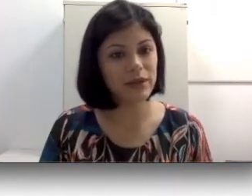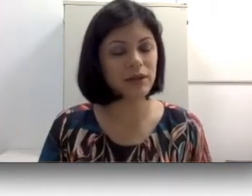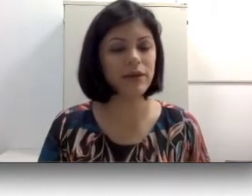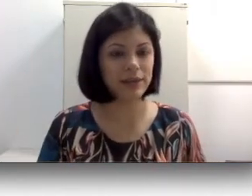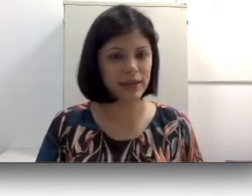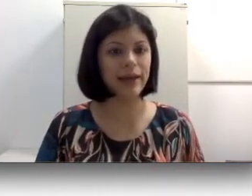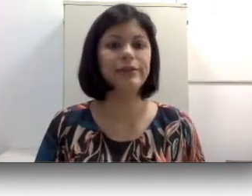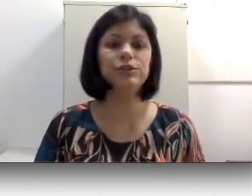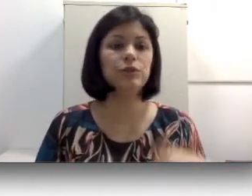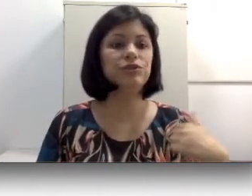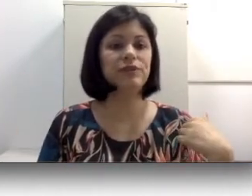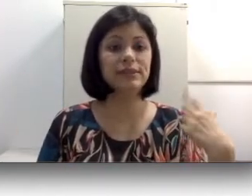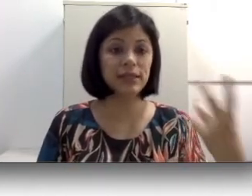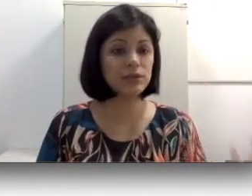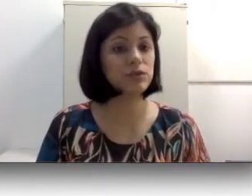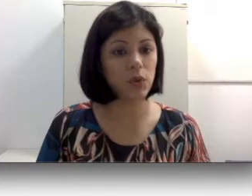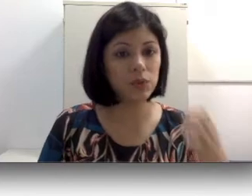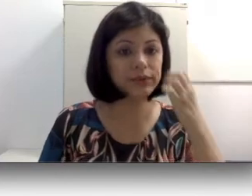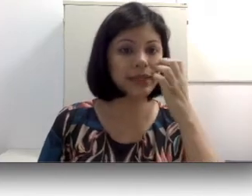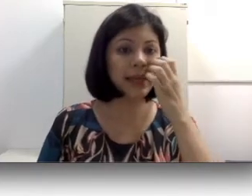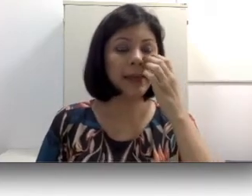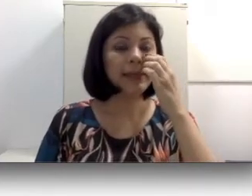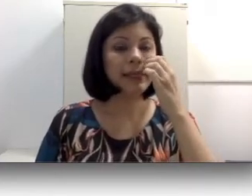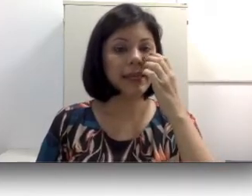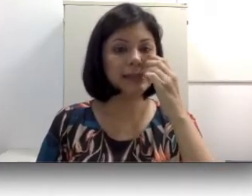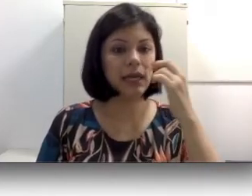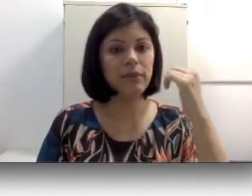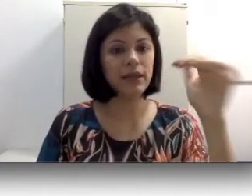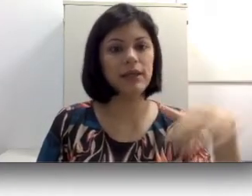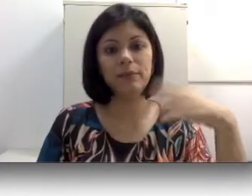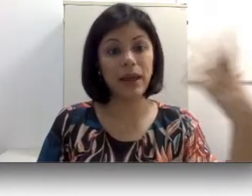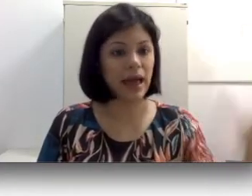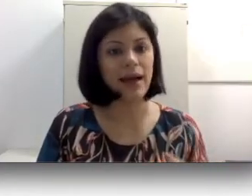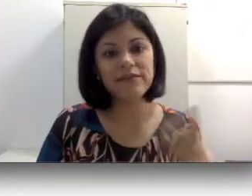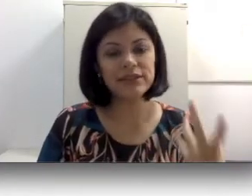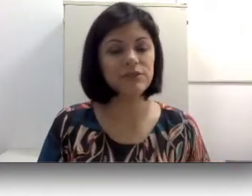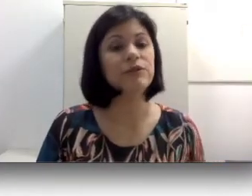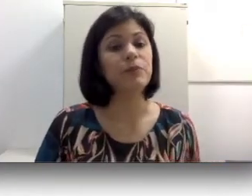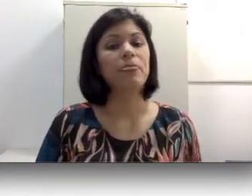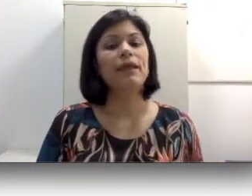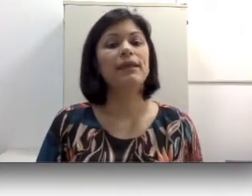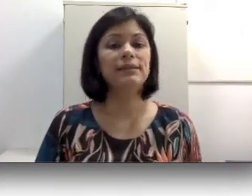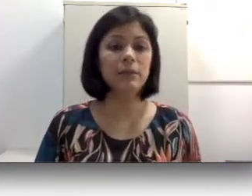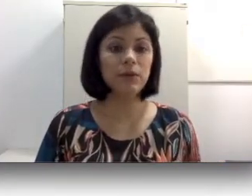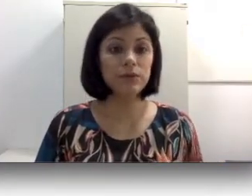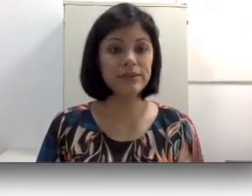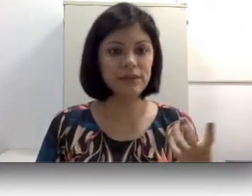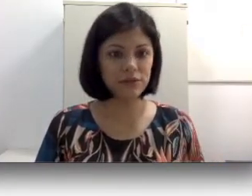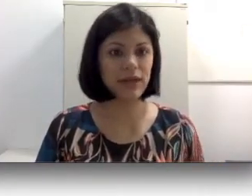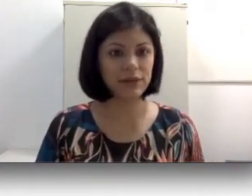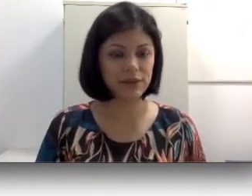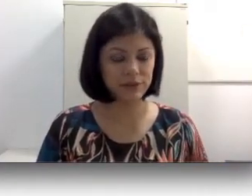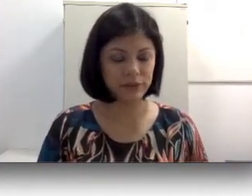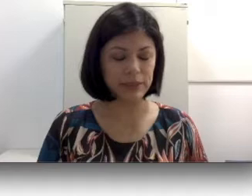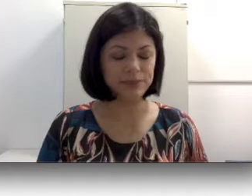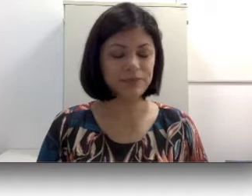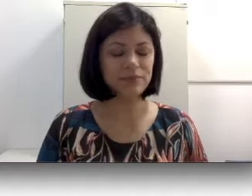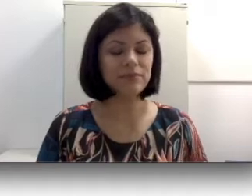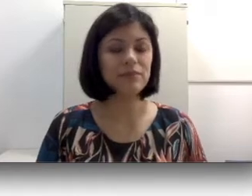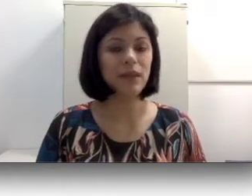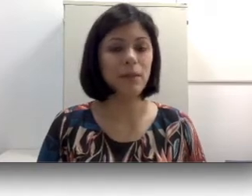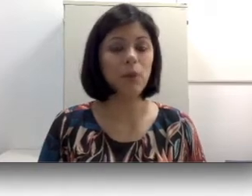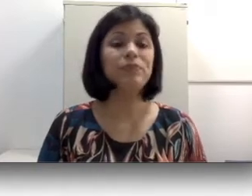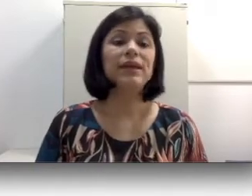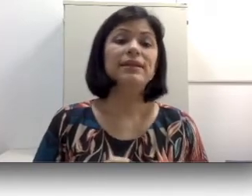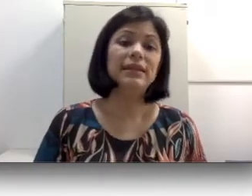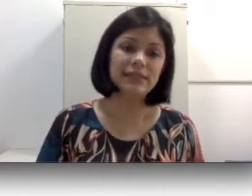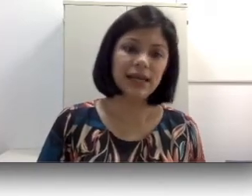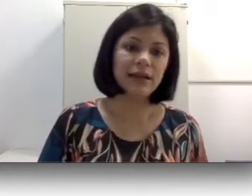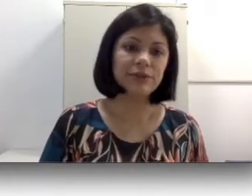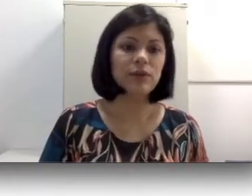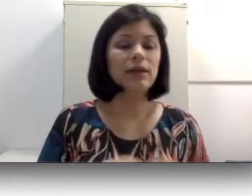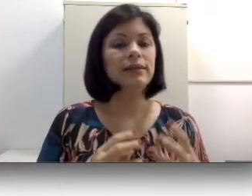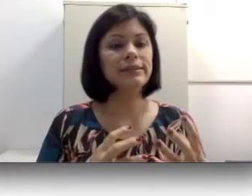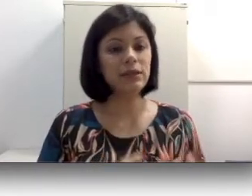na oralidade ou de fazer som que recebem palavras, algum significado da família. Nesse caso,